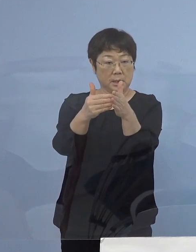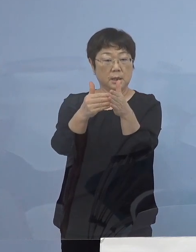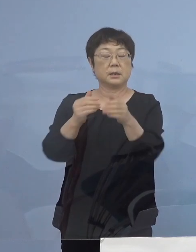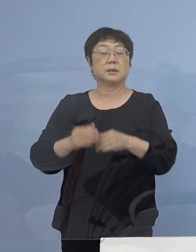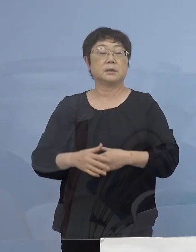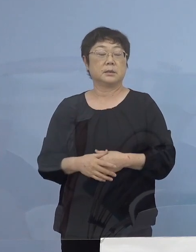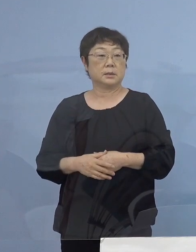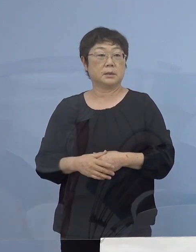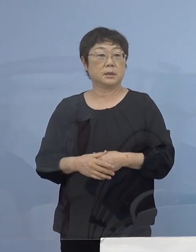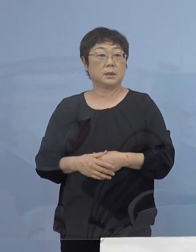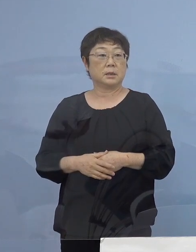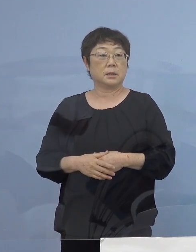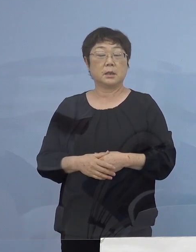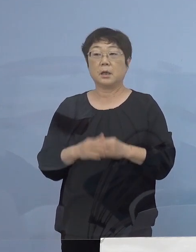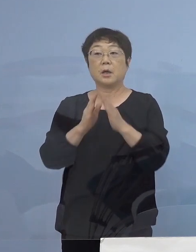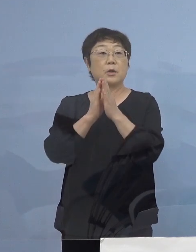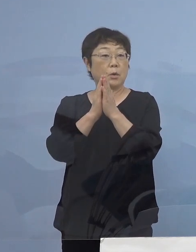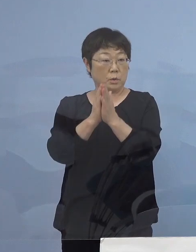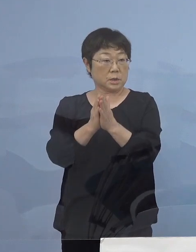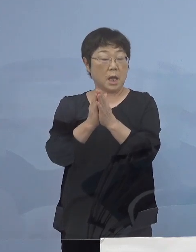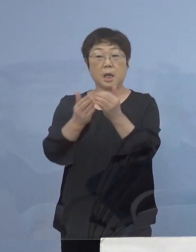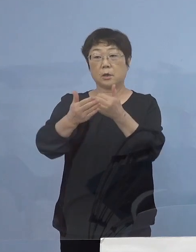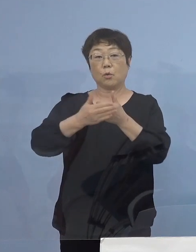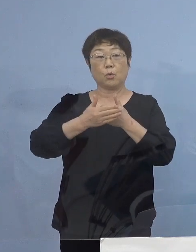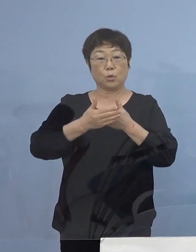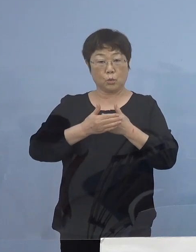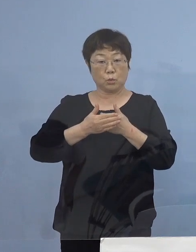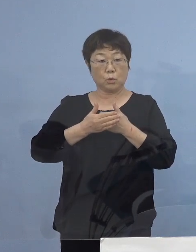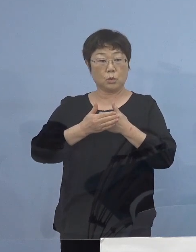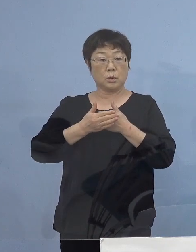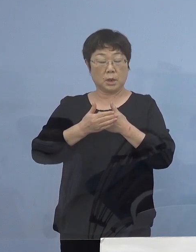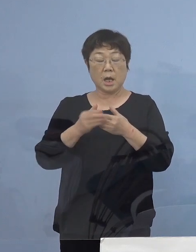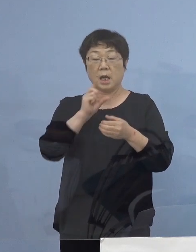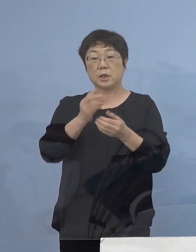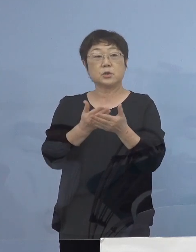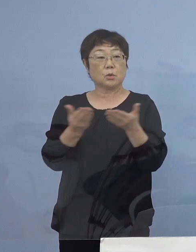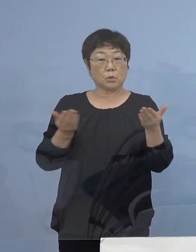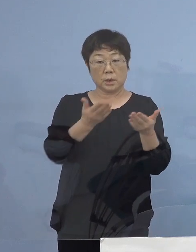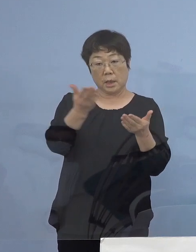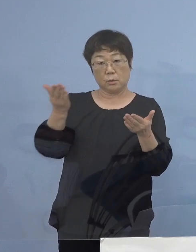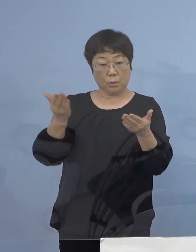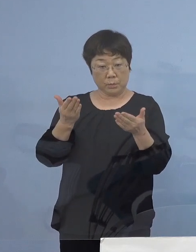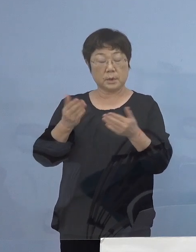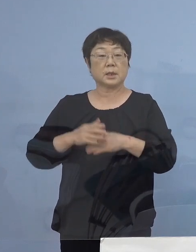そして要請の ご協力をいただいた 飲食店の皆様方には